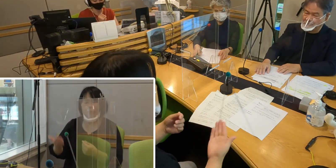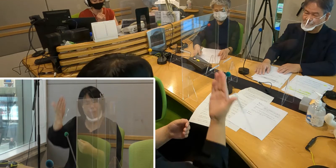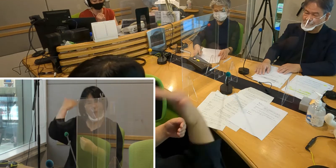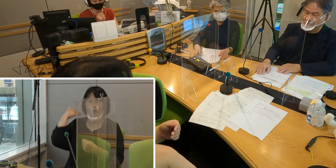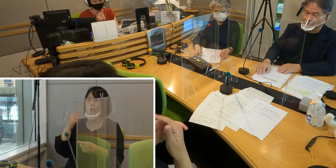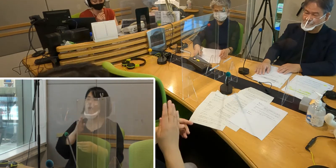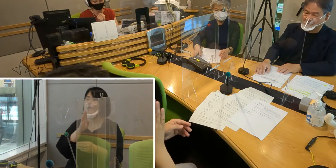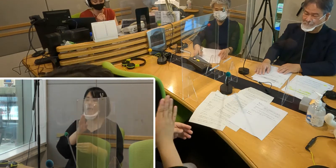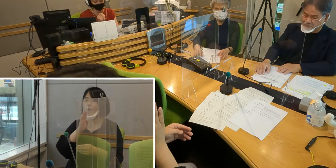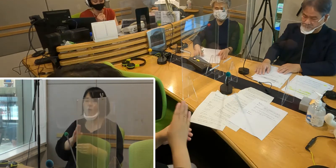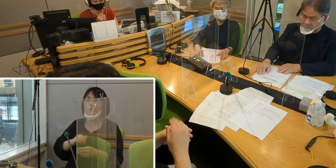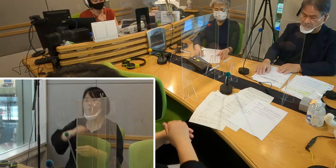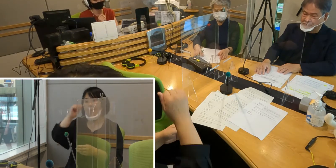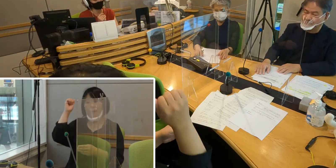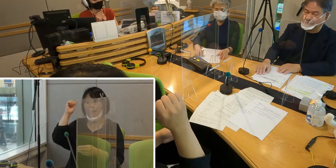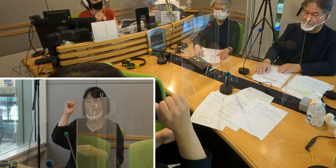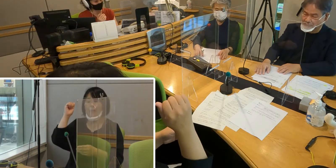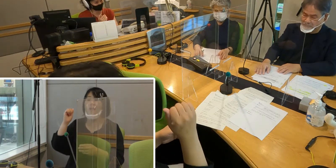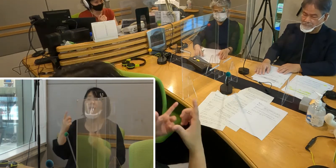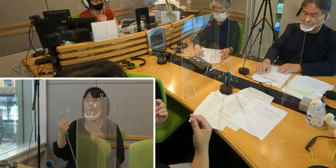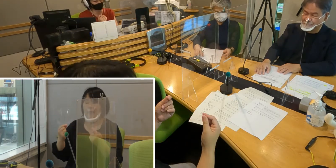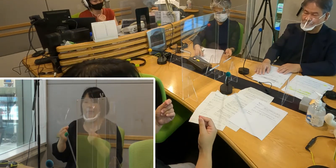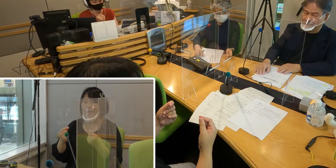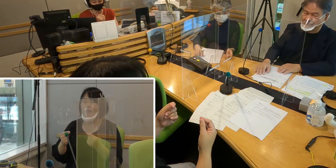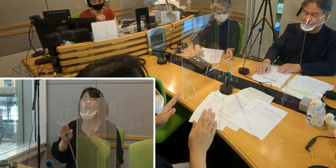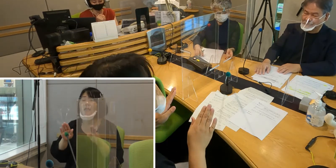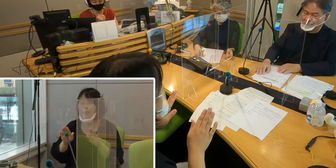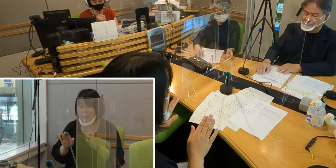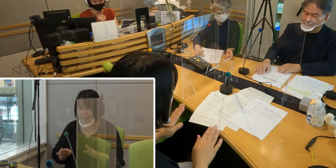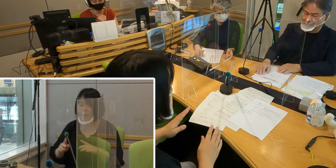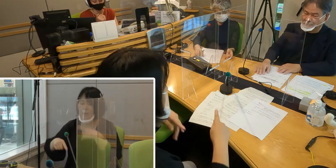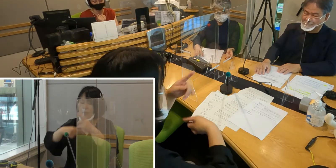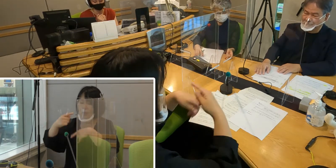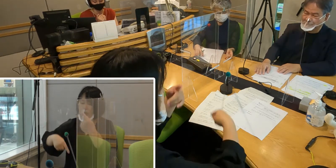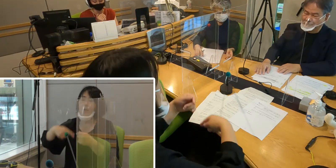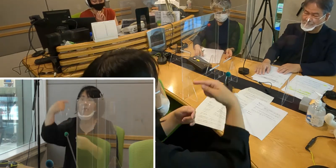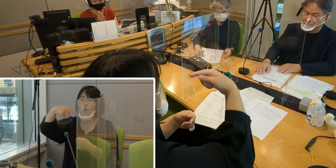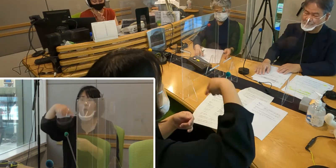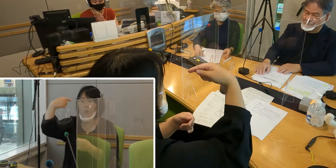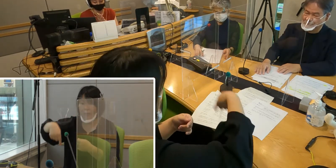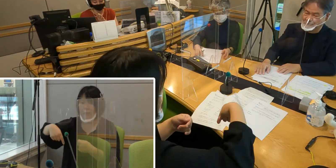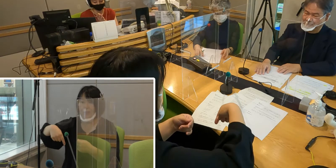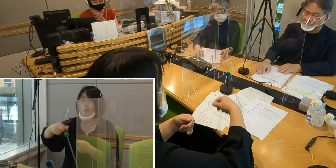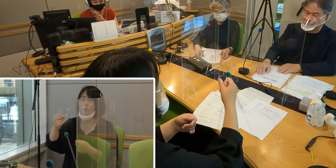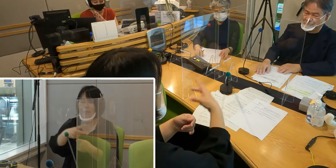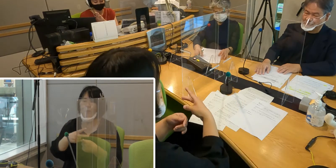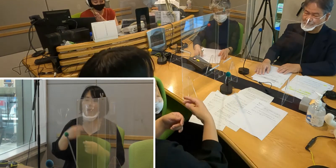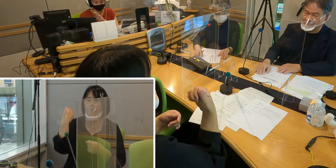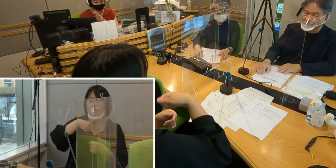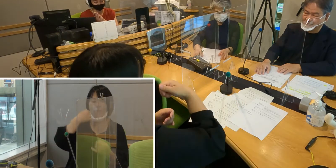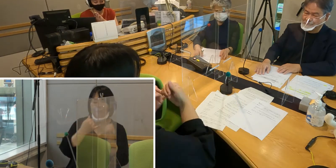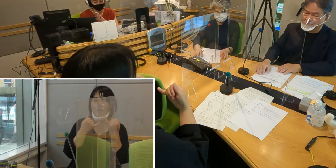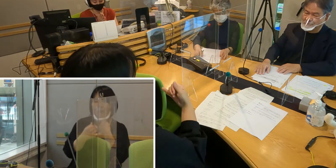今回の整備でさらに手話教育であったりとか 南さんのように手話通訳者の育成とか